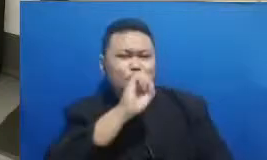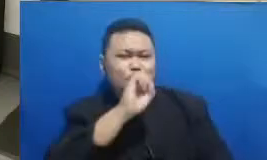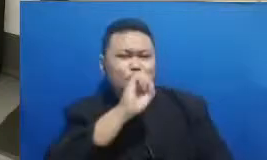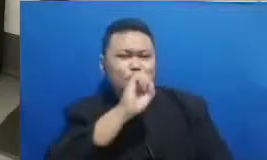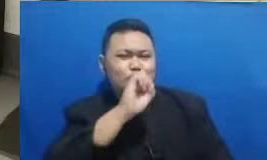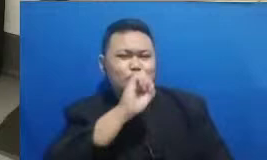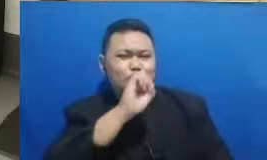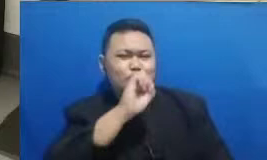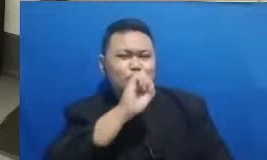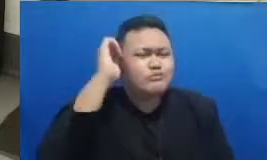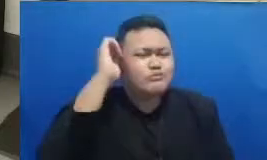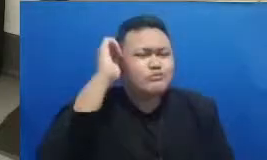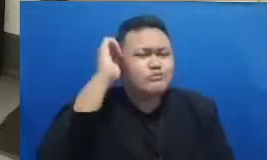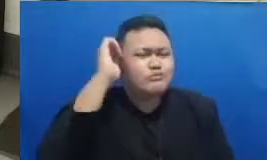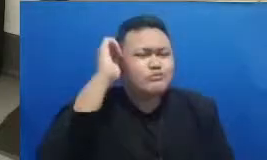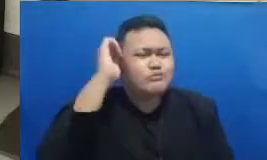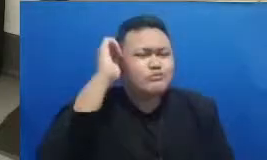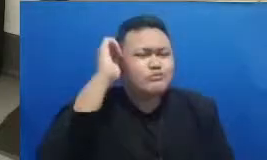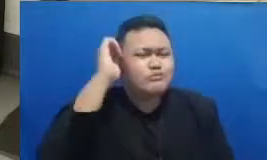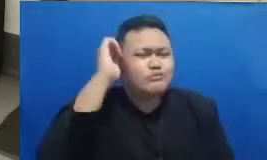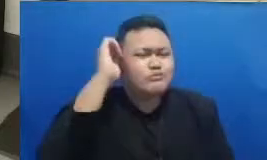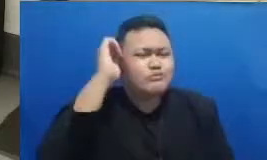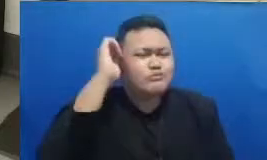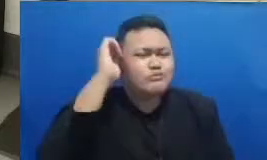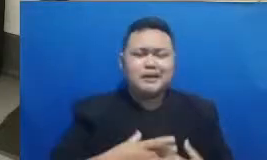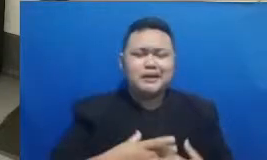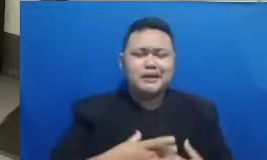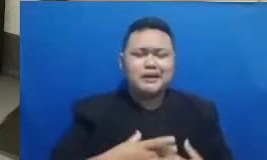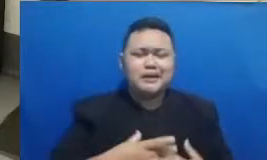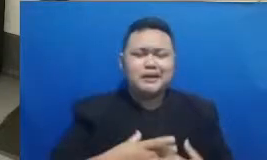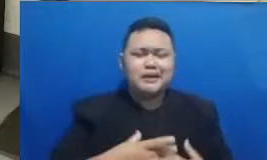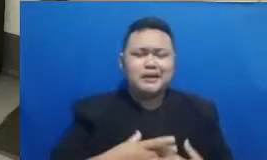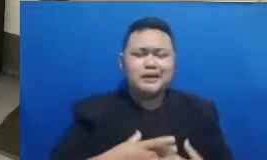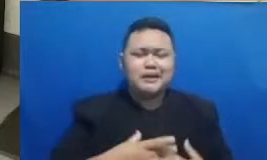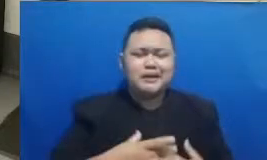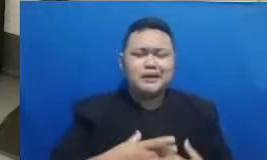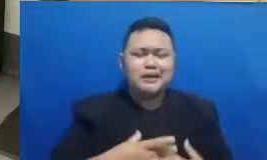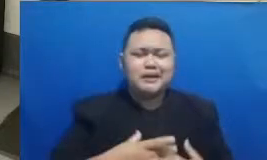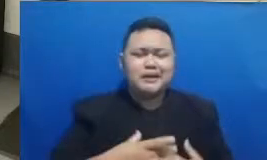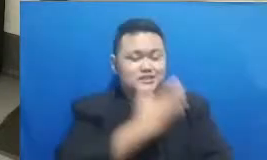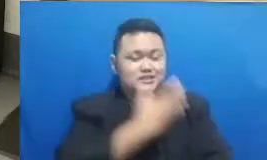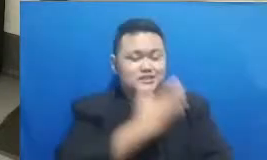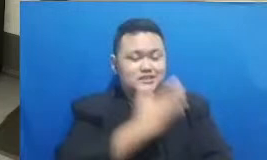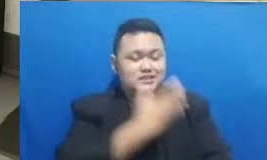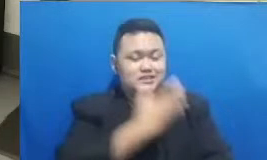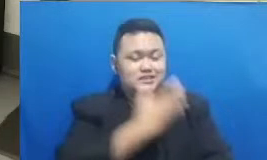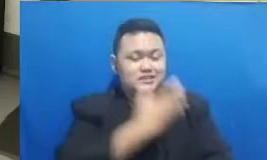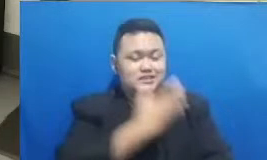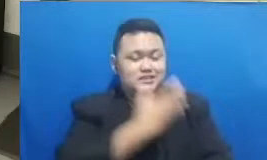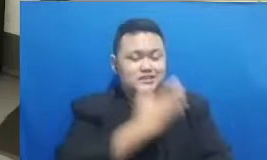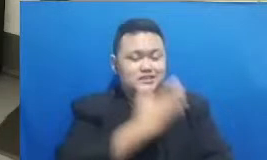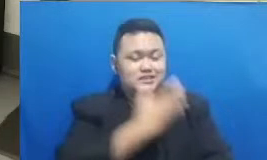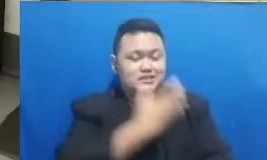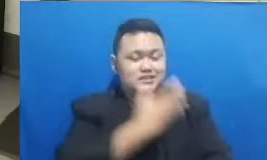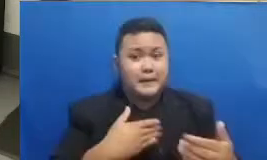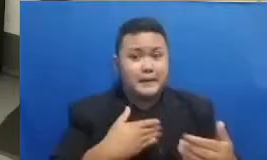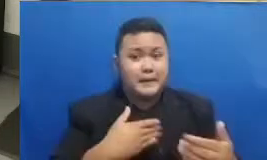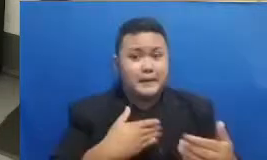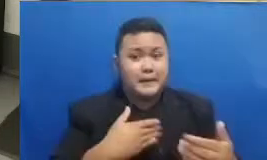mempunyai inspirasi yang ingin dibagikan silahkan langsung saja untuk membagikan pelajaran inspirasi